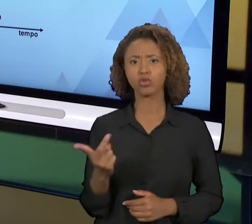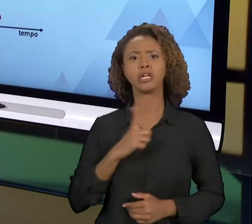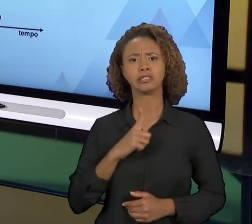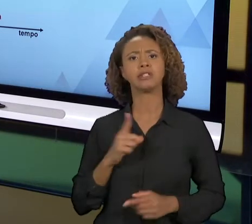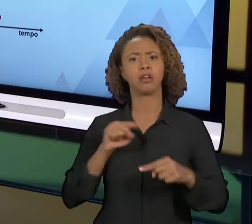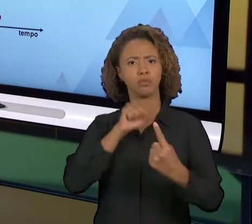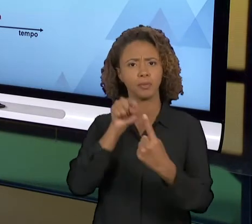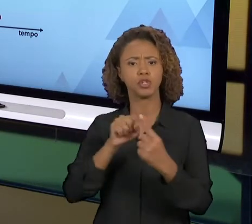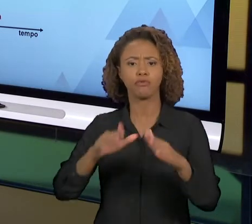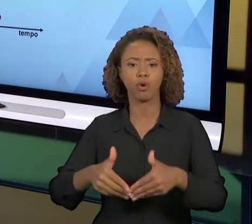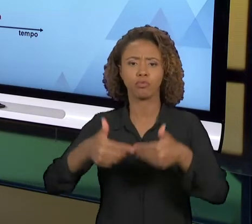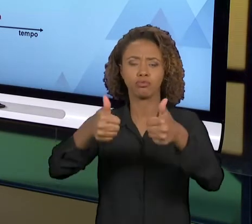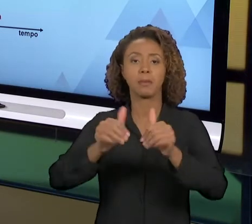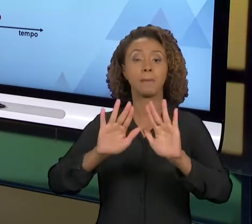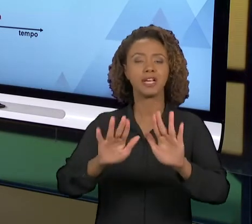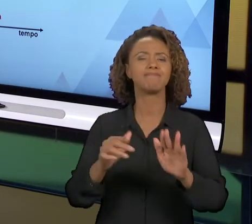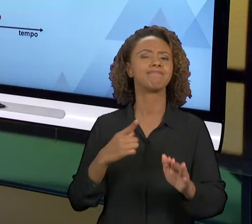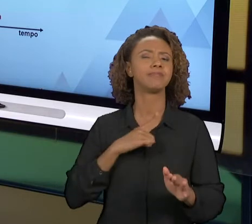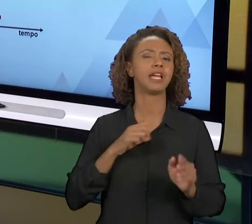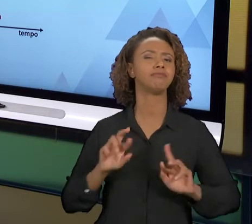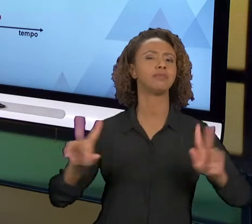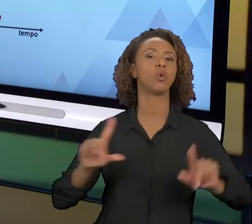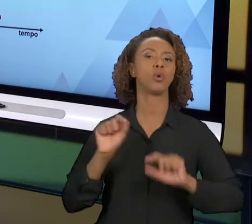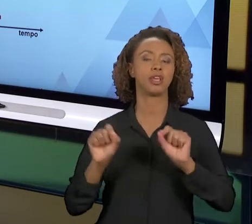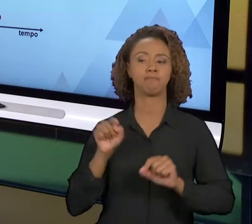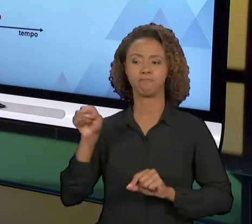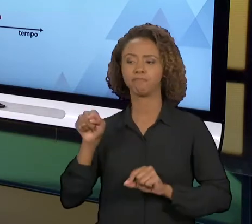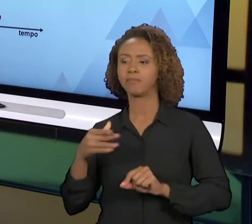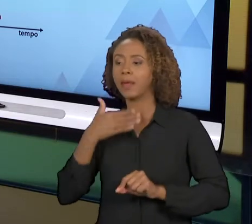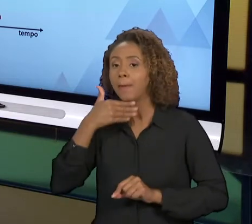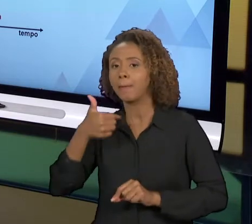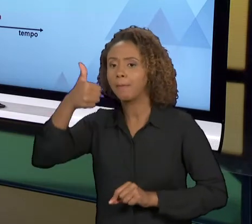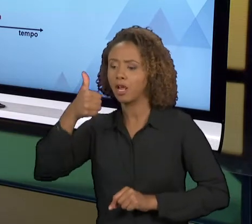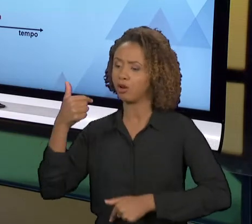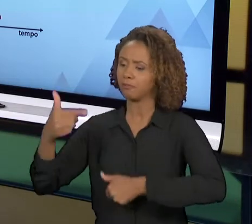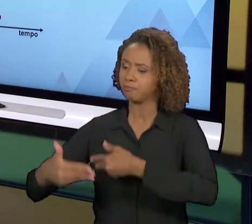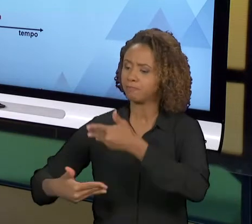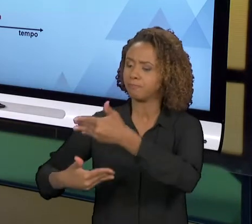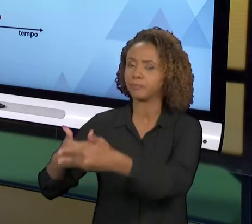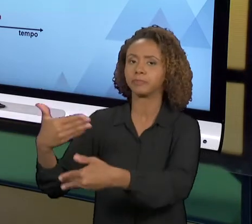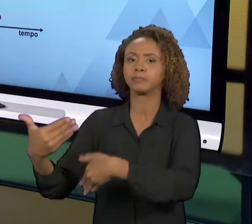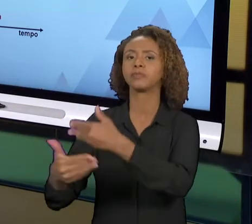COMO O PRÓPRIO NOME DIZ, SÃO MELHORIAS QUE A GENTE CHAMA DE MELHORIAS INCREMENTAIS, UM